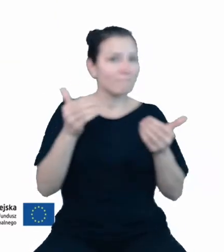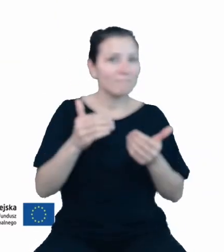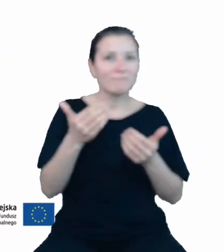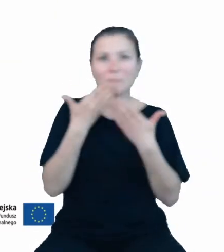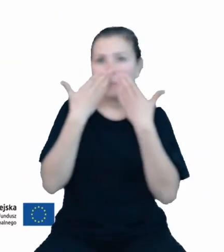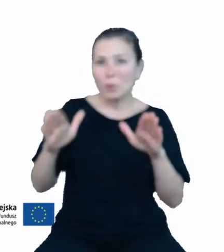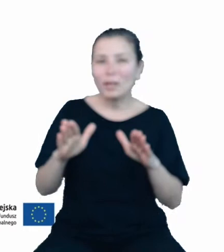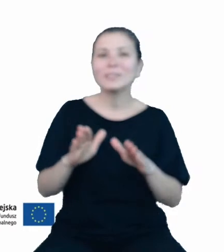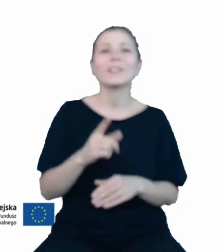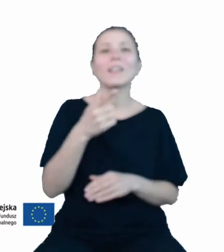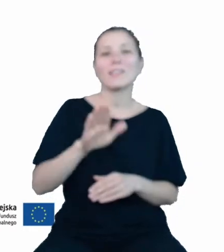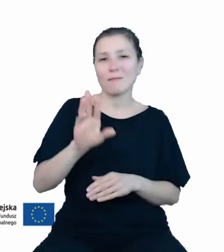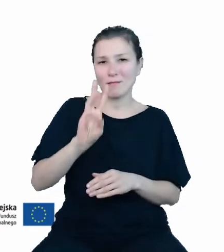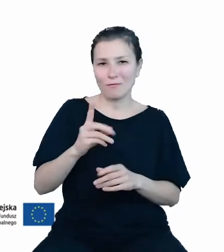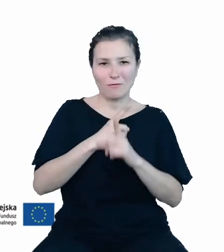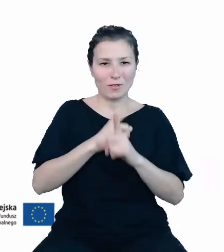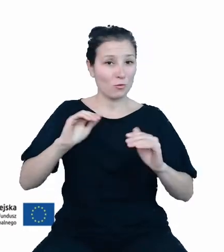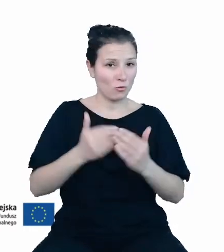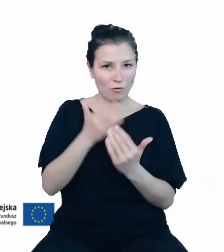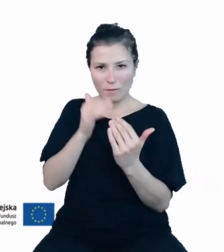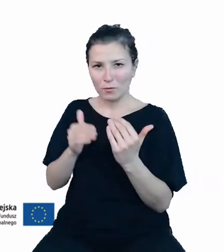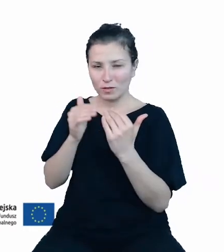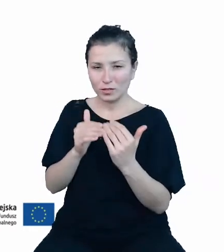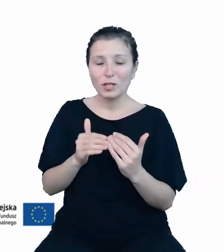wiedzy według nowego podejścia niezbędne było przygotowanie nowej